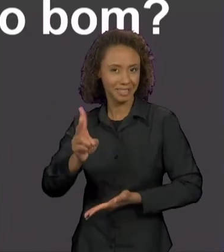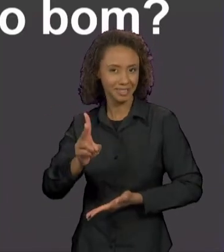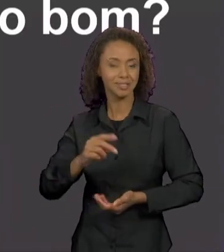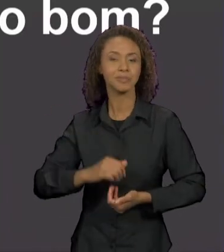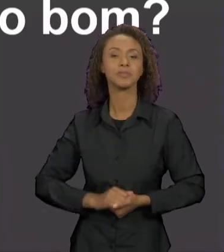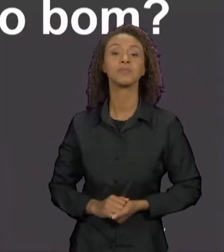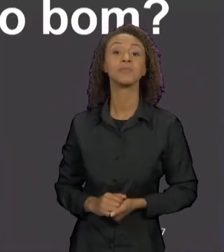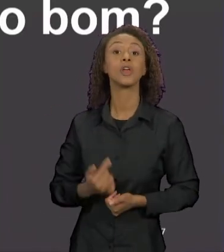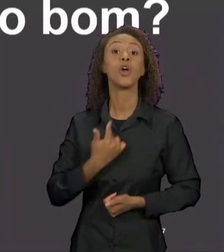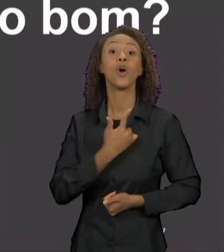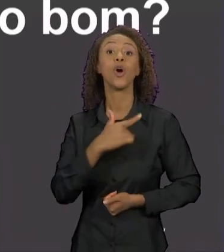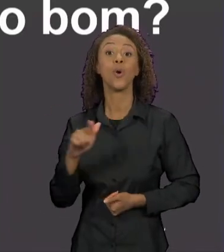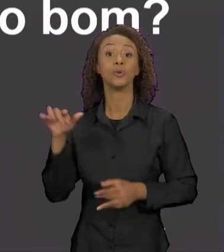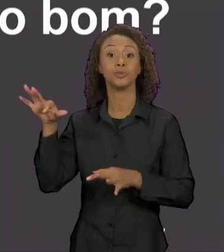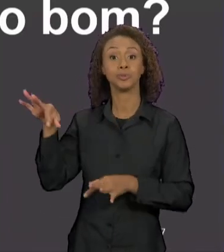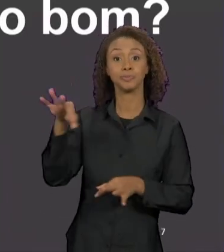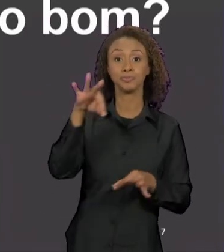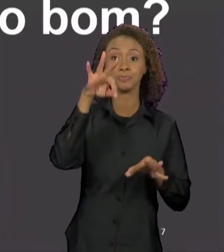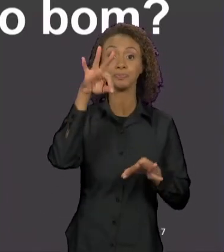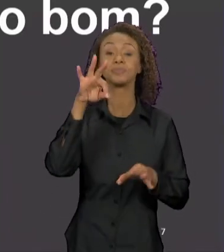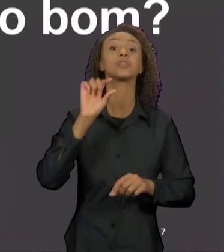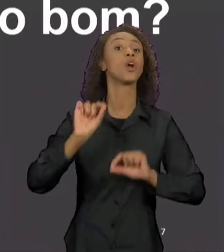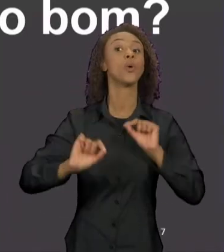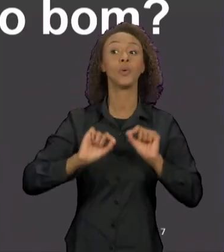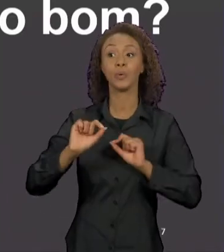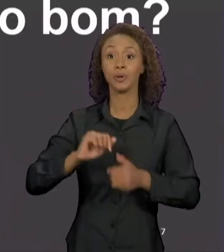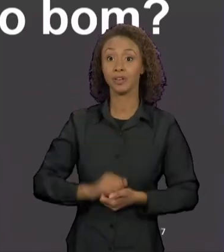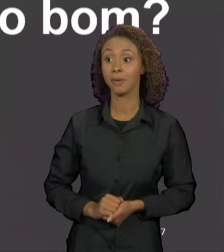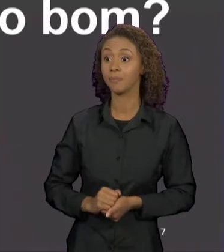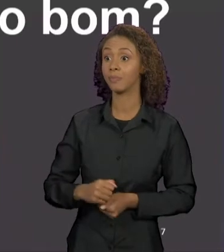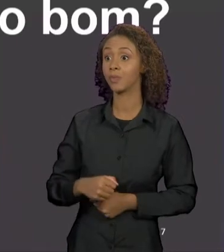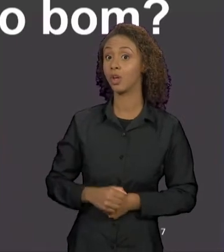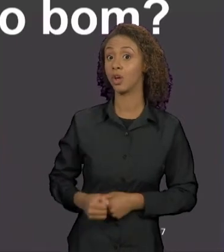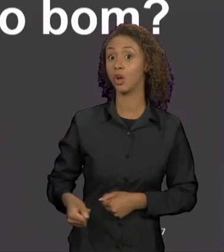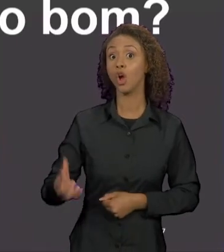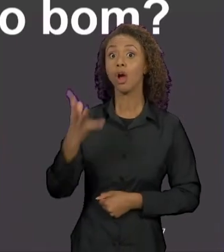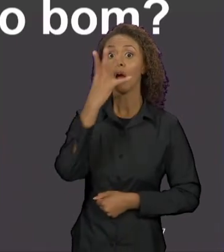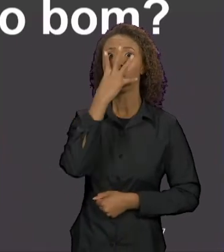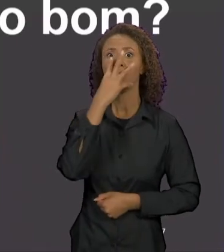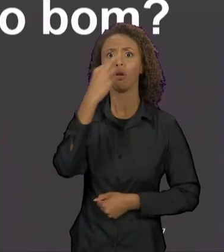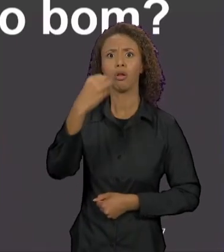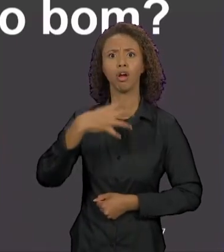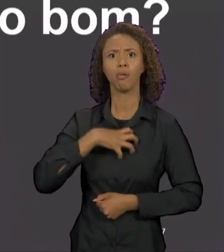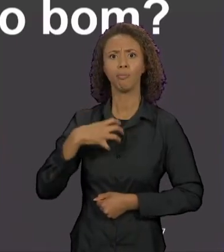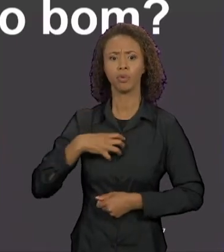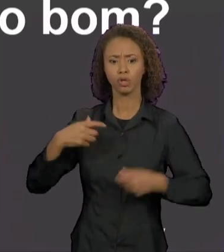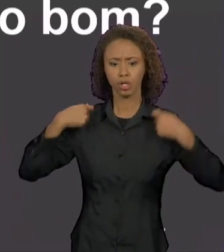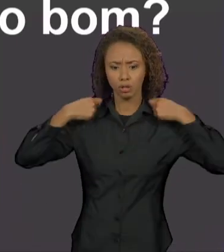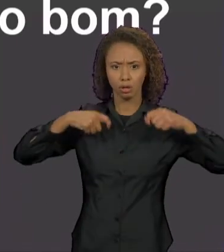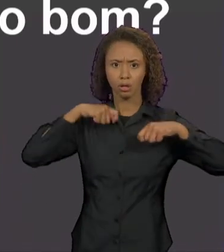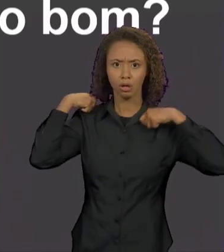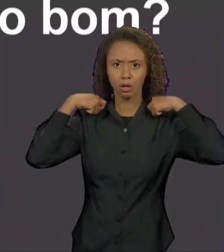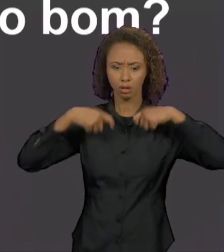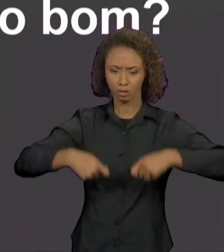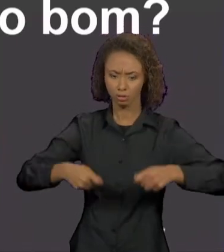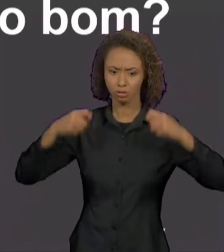RECORTE, EM QUE O LOBO APARECE VESTIDO COM UM AVENTAL, ENQUANTO A CHAPEUZINHO IA PARA A ESCOLA,